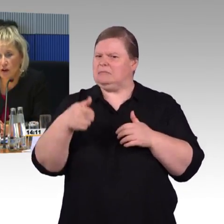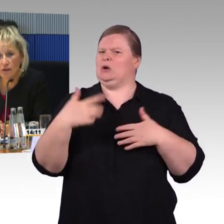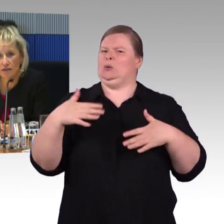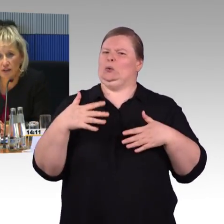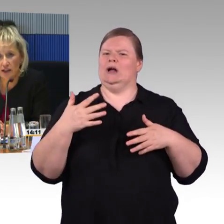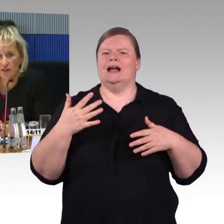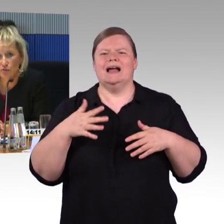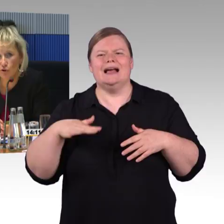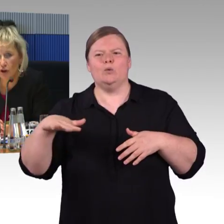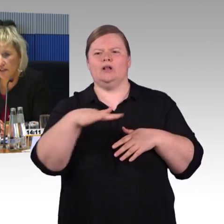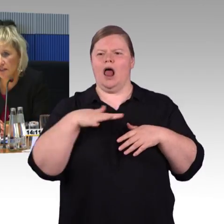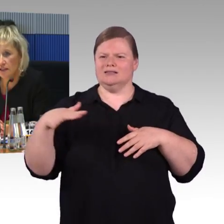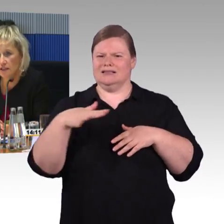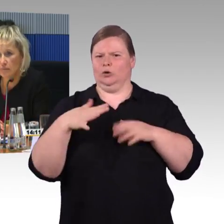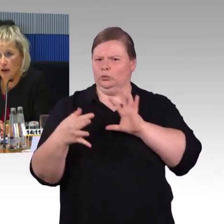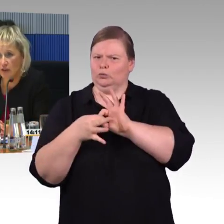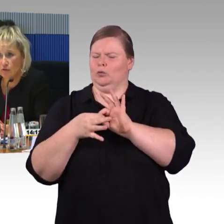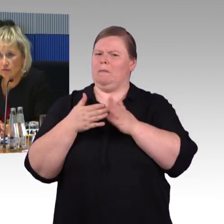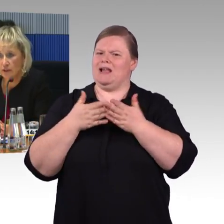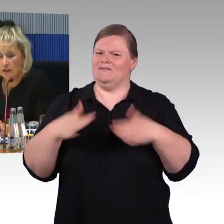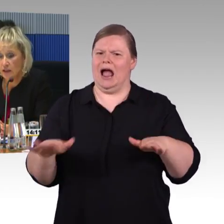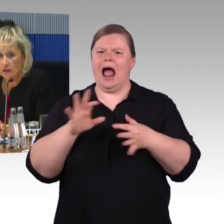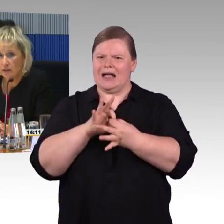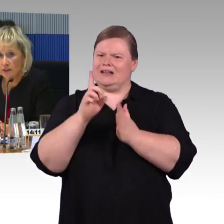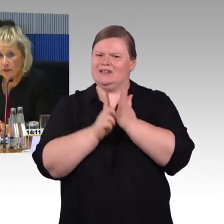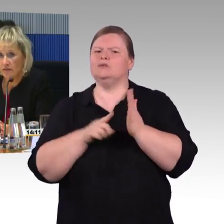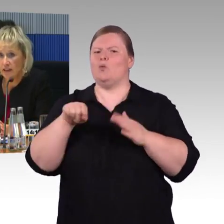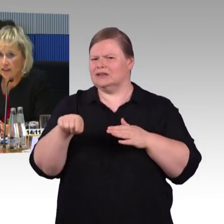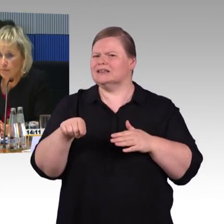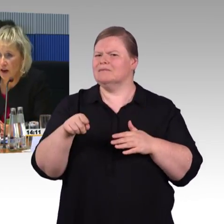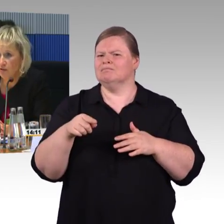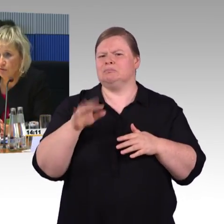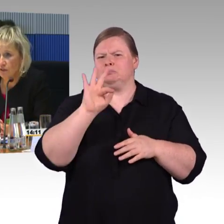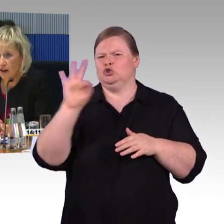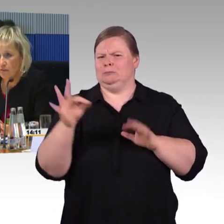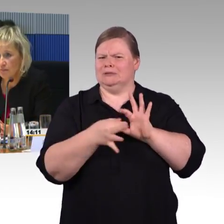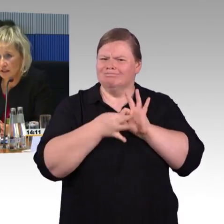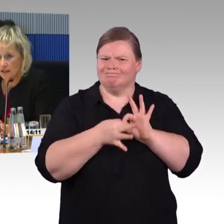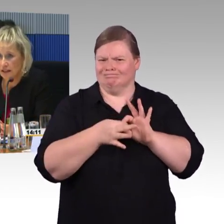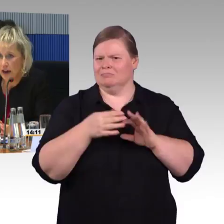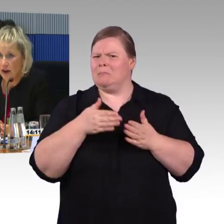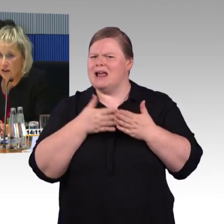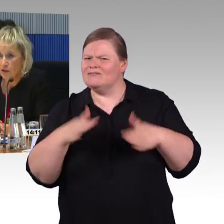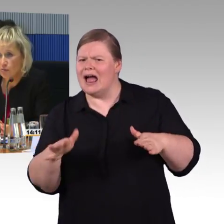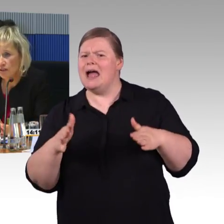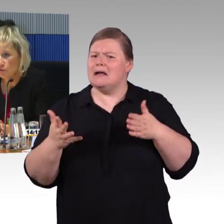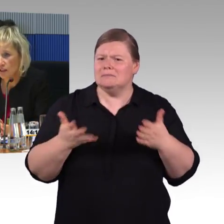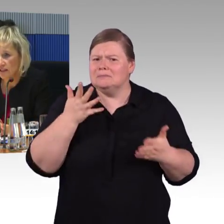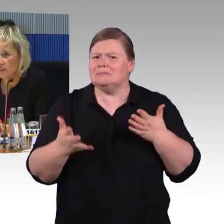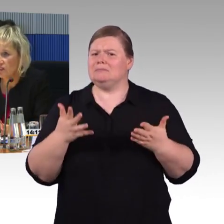auch Hilfeleistungen organisiert in den Bahnhöfen. Die Mitarbeiter in den Bahnhöfen haben im letzten Jahr rund 760.000